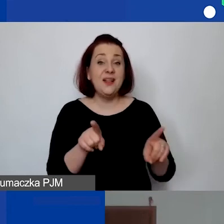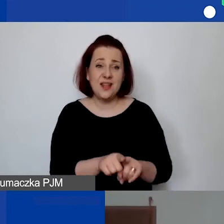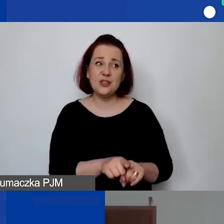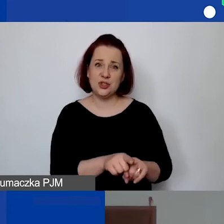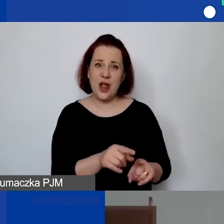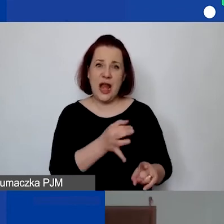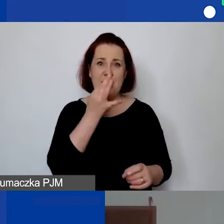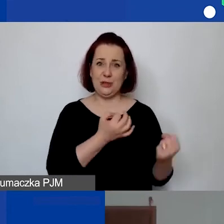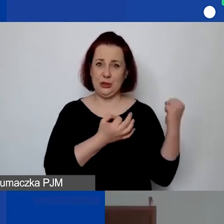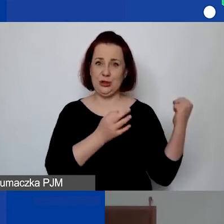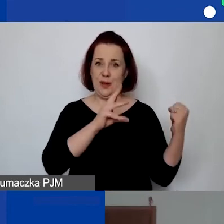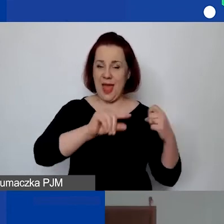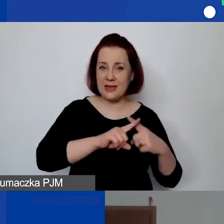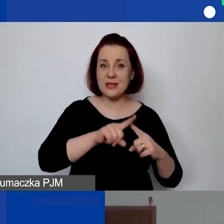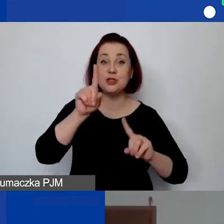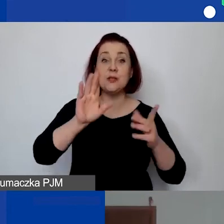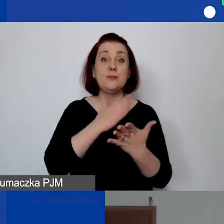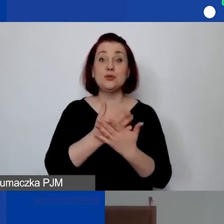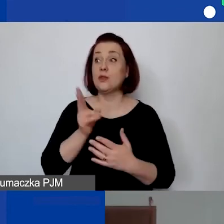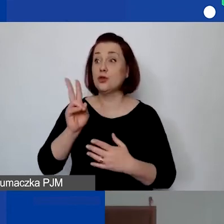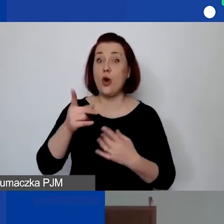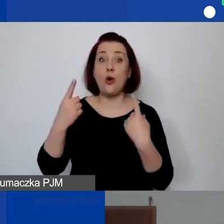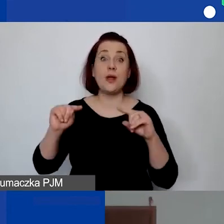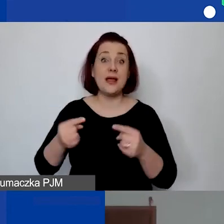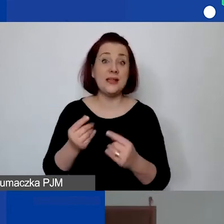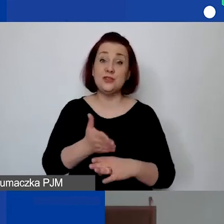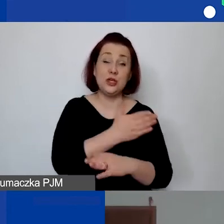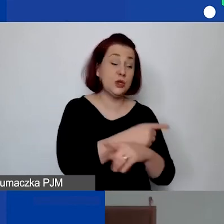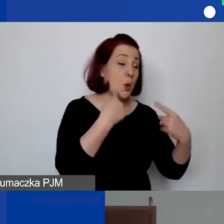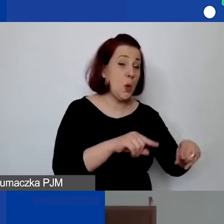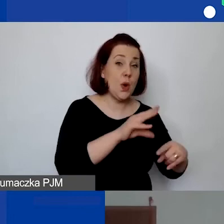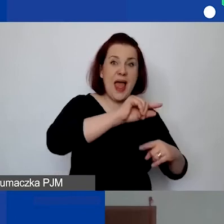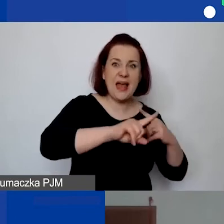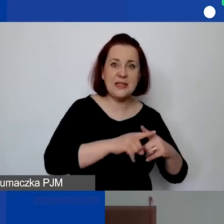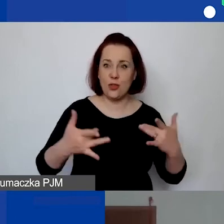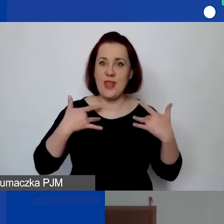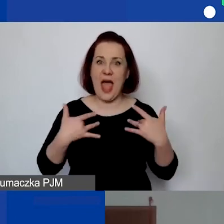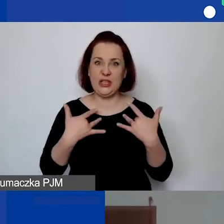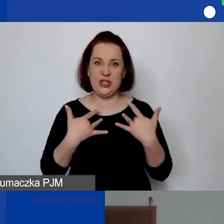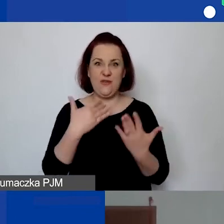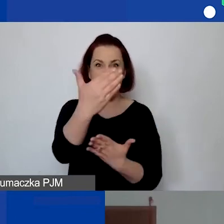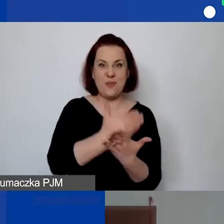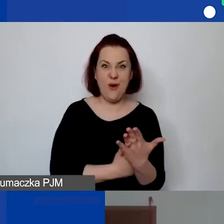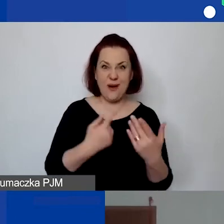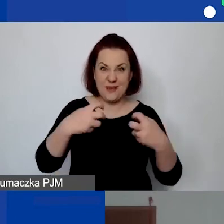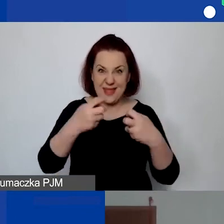Czasem organizacje, które nie miały tego narzędzia wypełnionego wcześniej, tylko na żywca wprowadzały dane do generatora, miały dużo błędów.